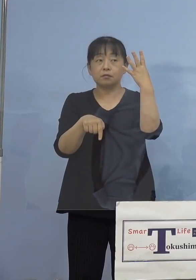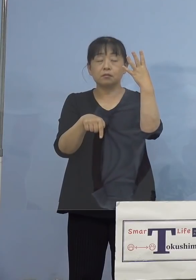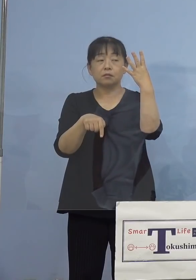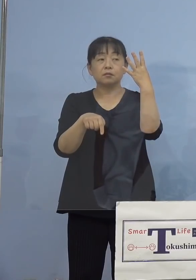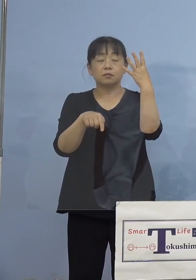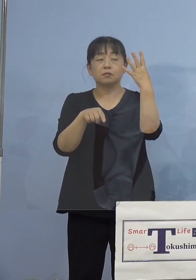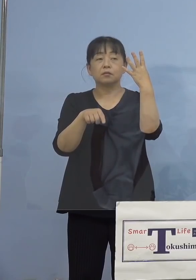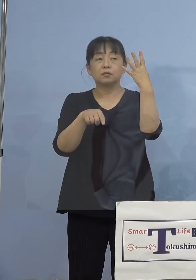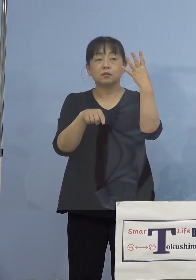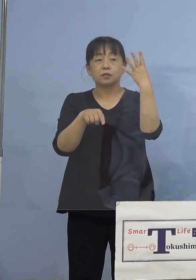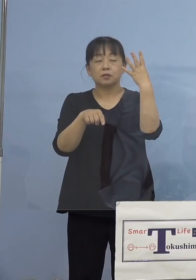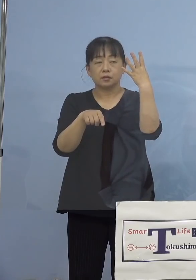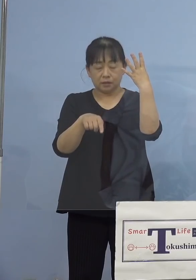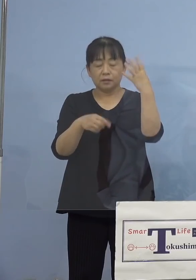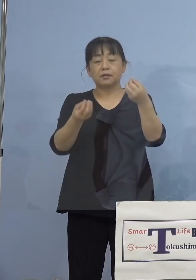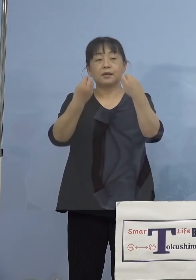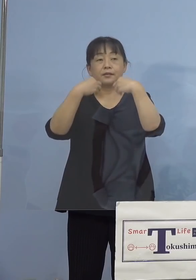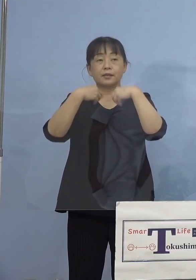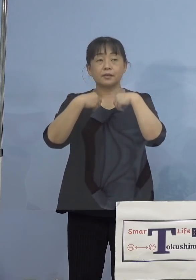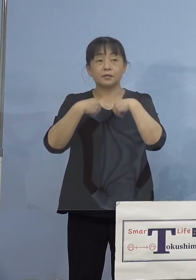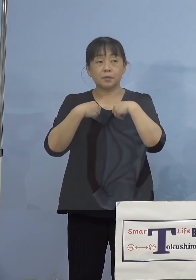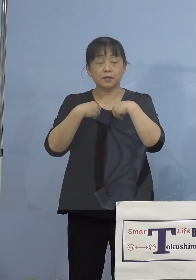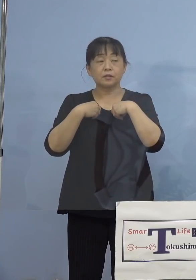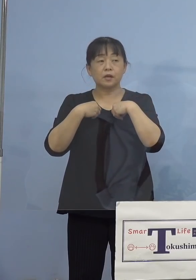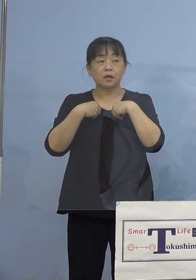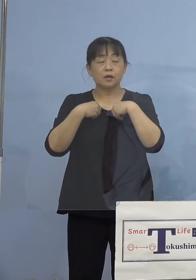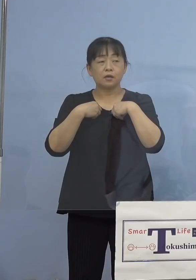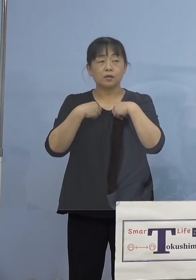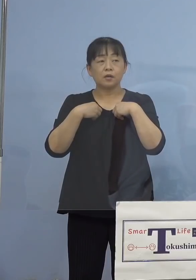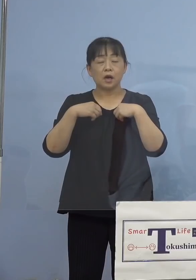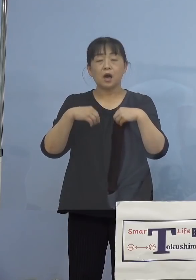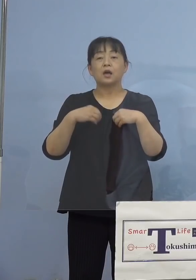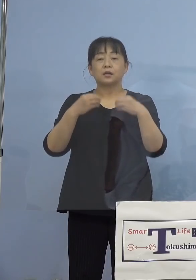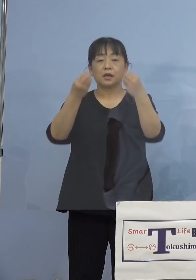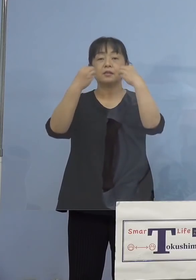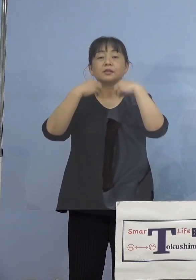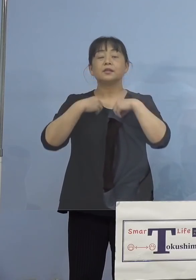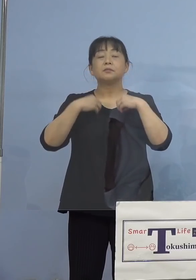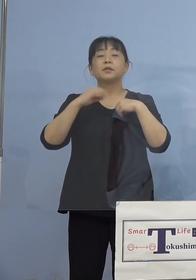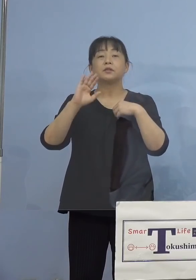（徳島新聞社） 感染されているんですが、それぞれの 学校の対応のようなものはありますか